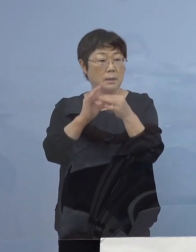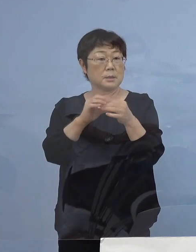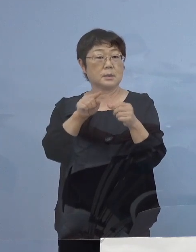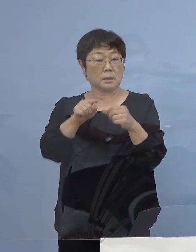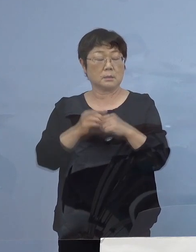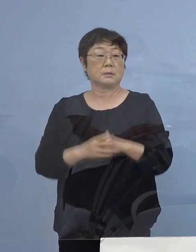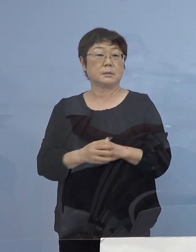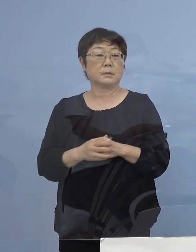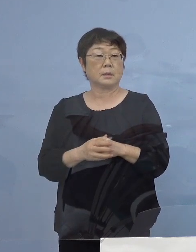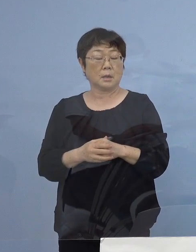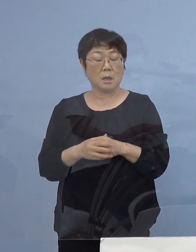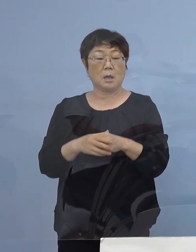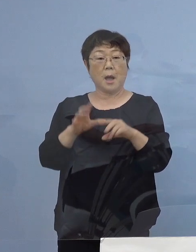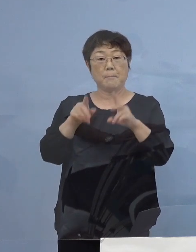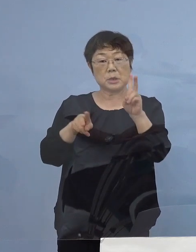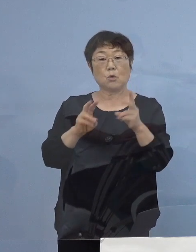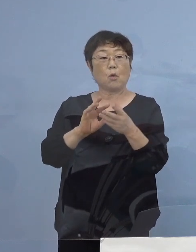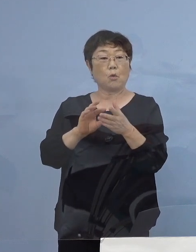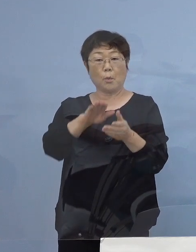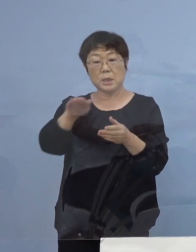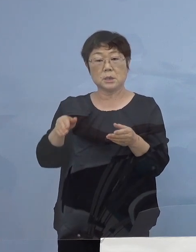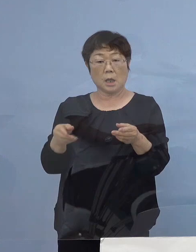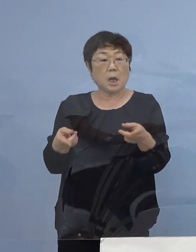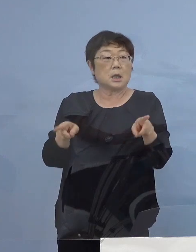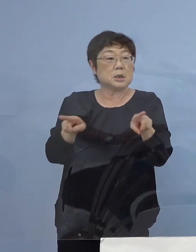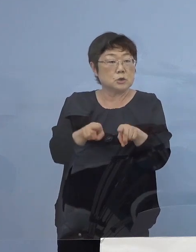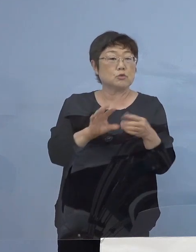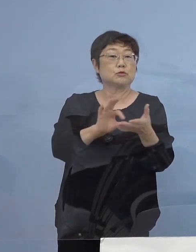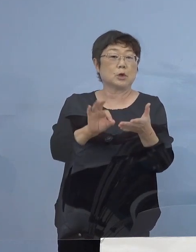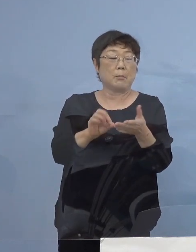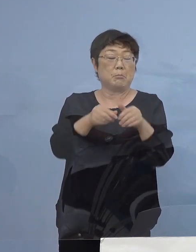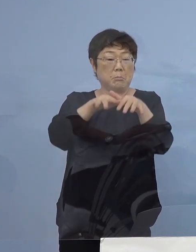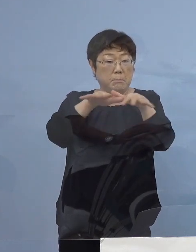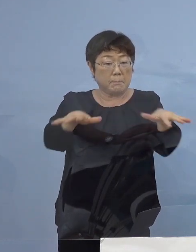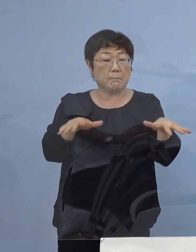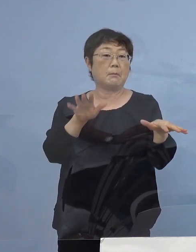そのOA機器を みんなが使っていたということで あっという間に広がったんですね